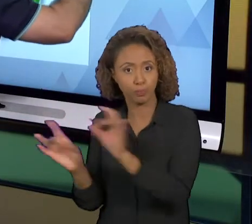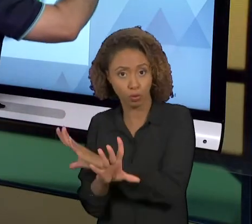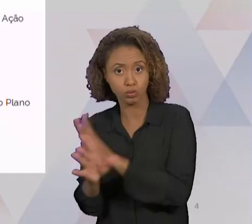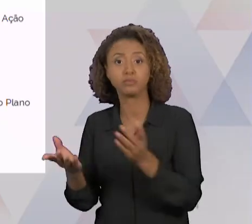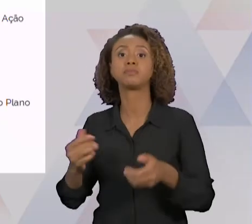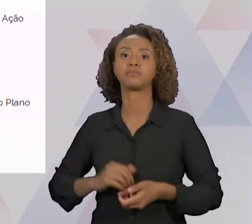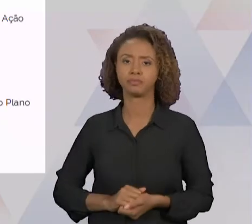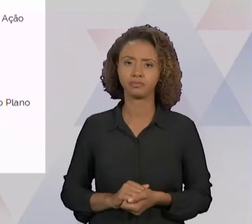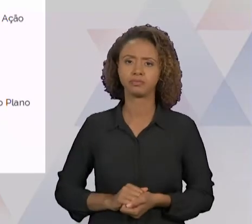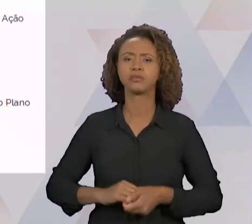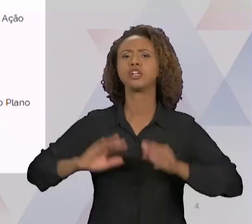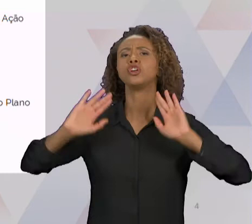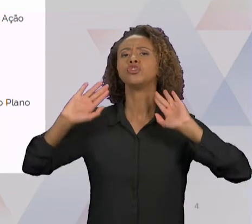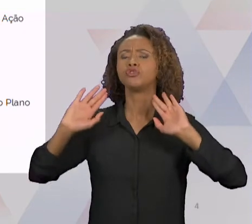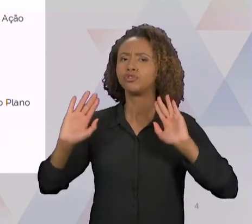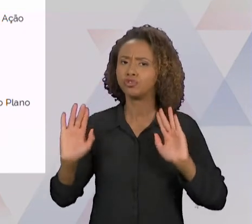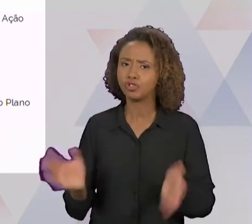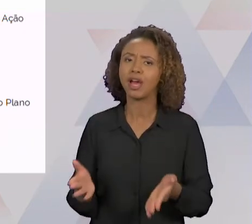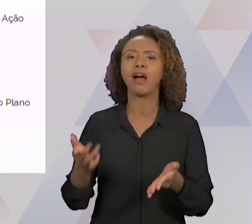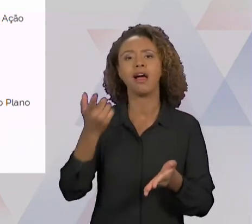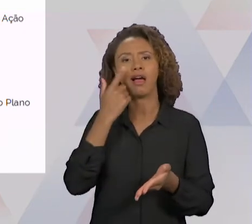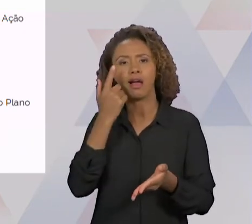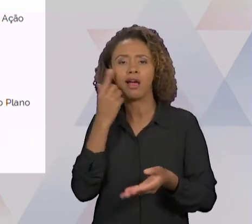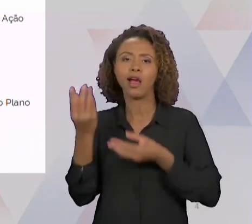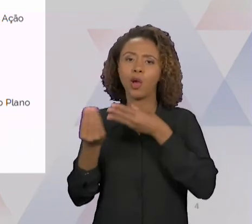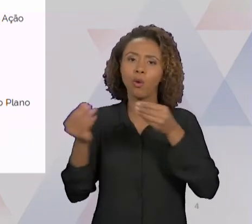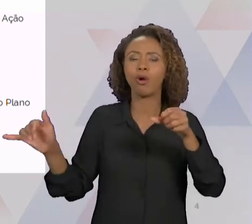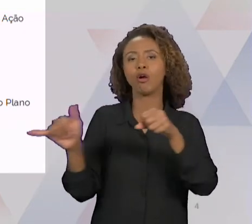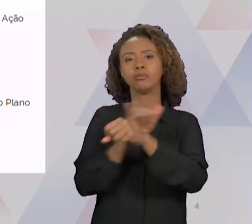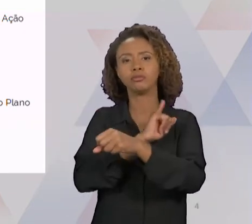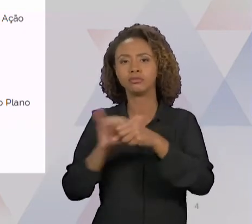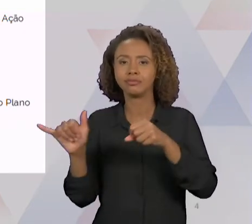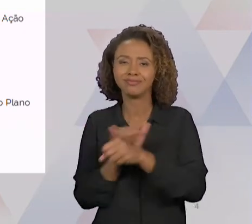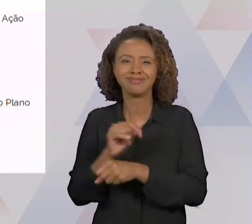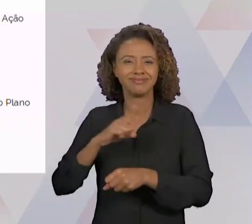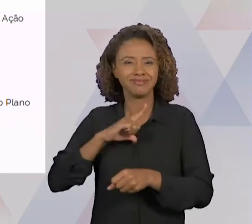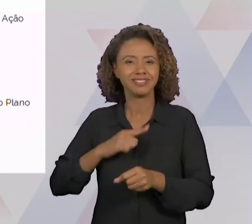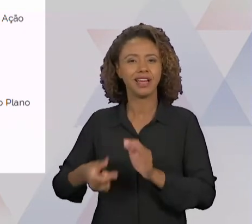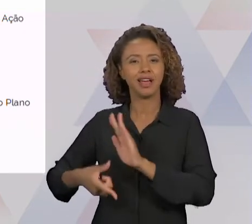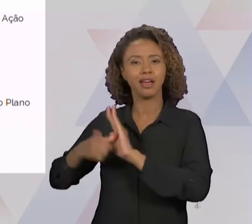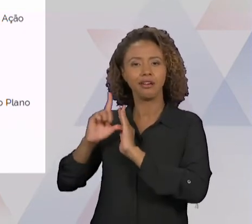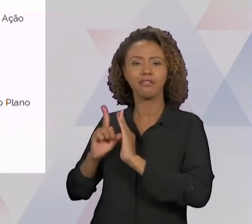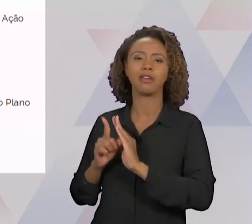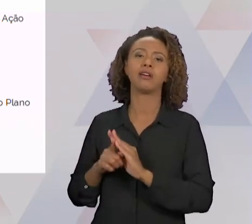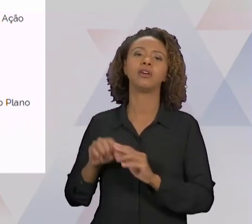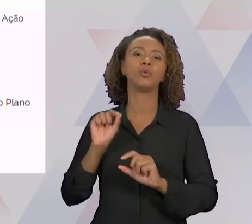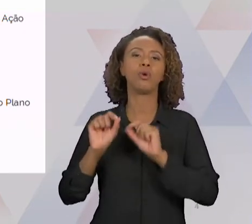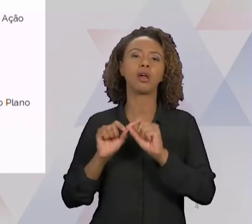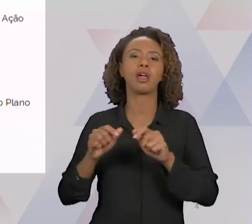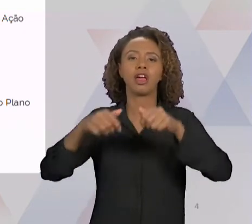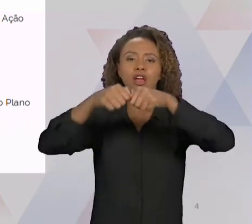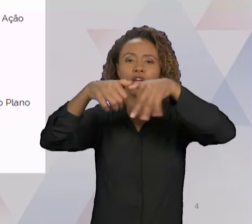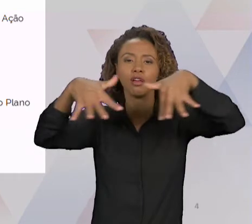GENTE APRENDEU AS FERRAMENTAS PARA ISSO, O FLUXOGRAMA, O DIAGRAMA DE TARTARUGA. DENTRO DO